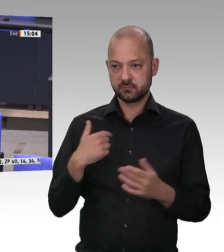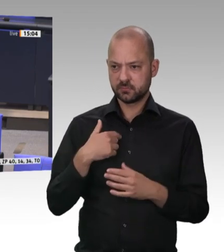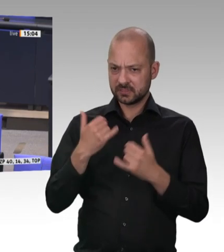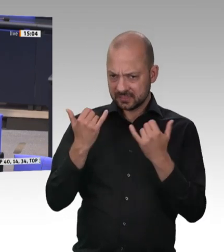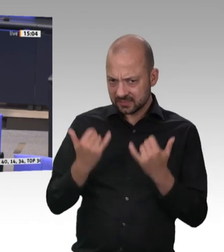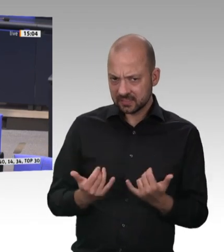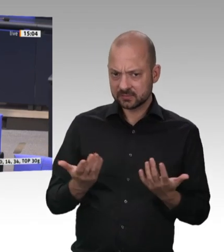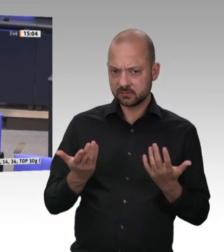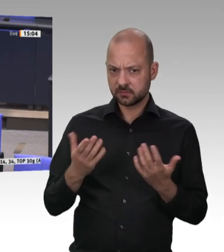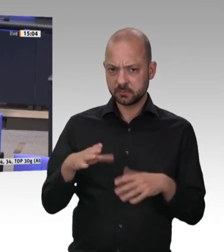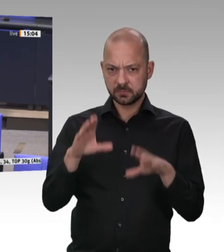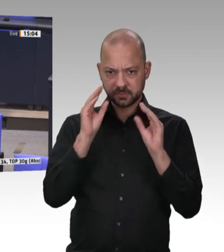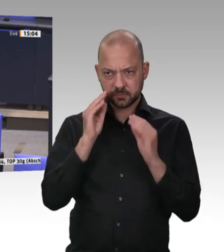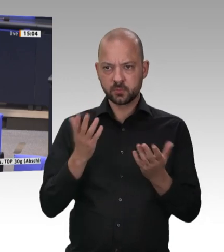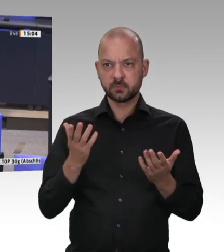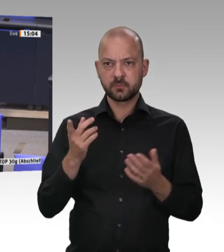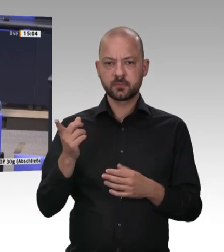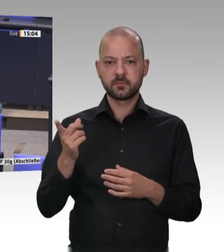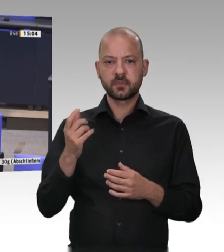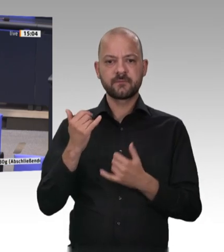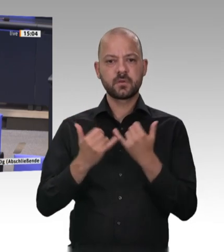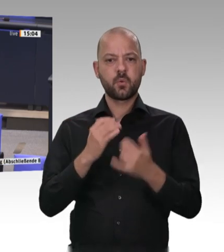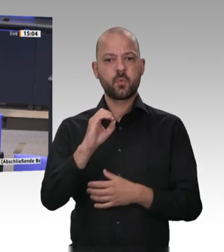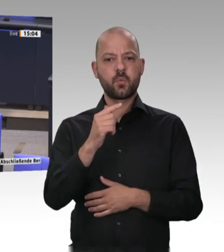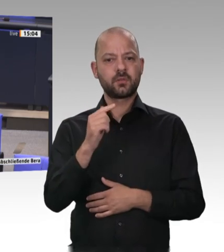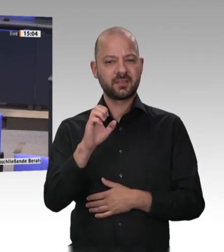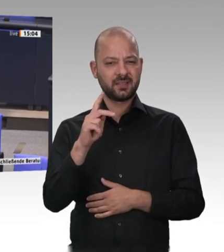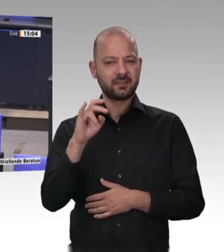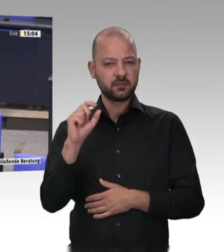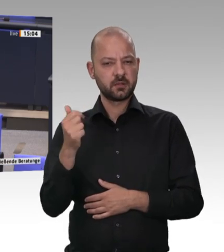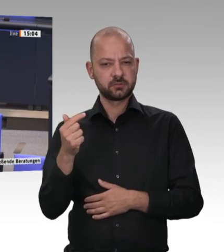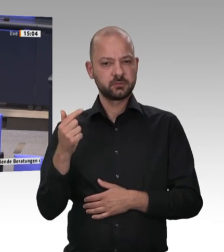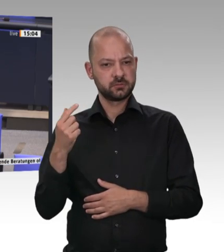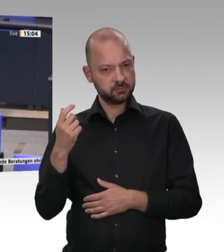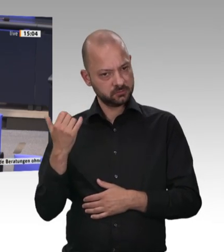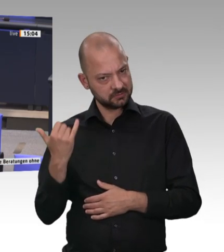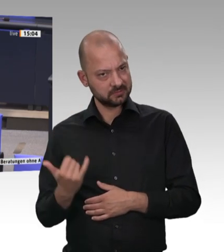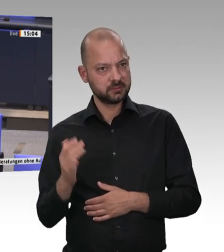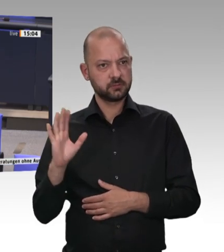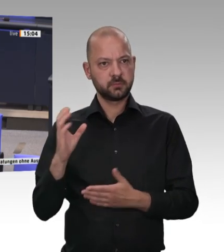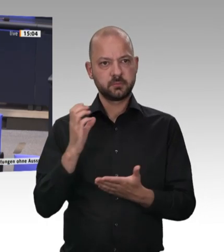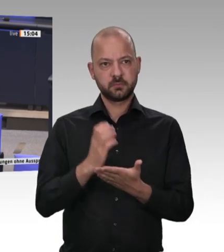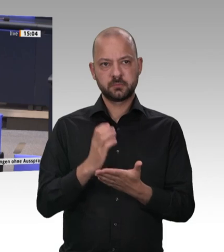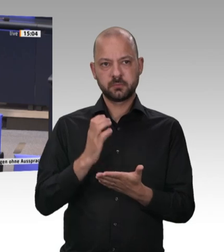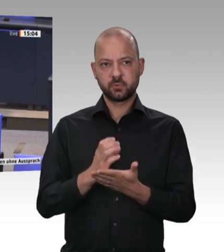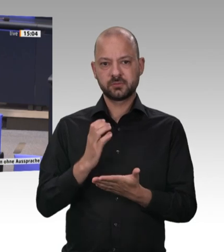Es kann doch wohl nicht wahr sein, dass es nach dieser Diskussion, die wir alle mitbekommen haben und die dramatisch ohne Ende war, noch Länder gibt,